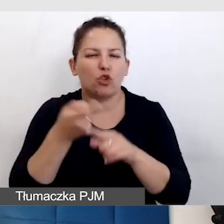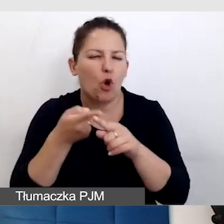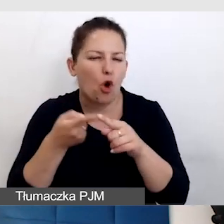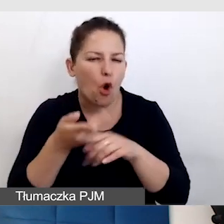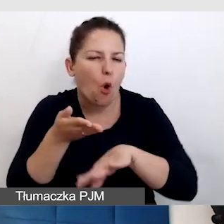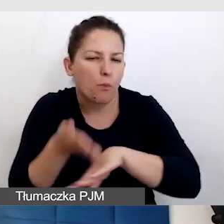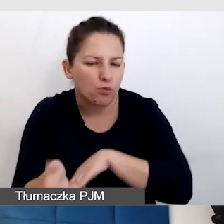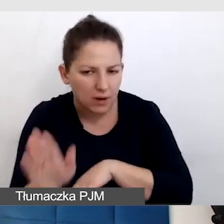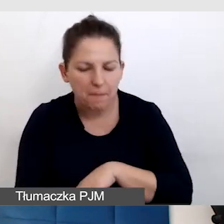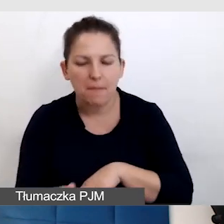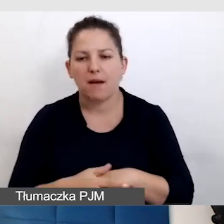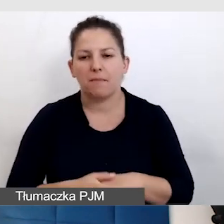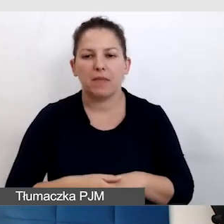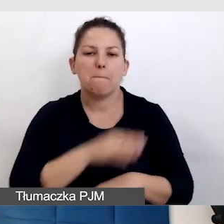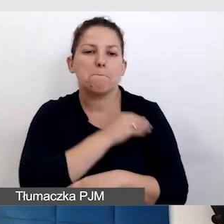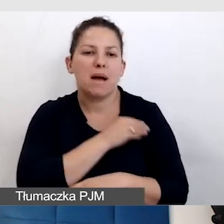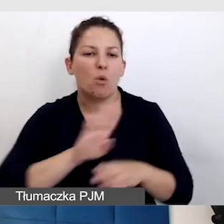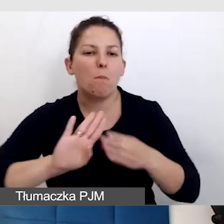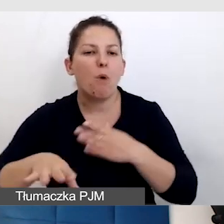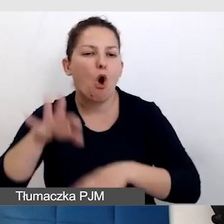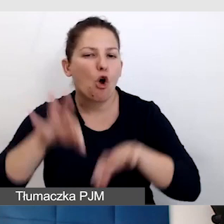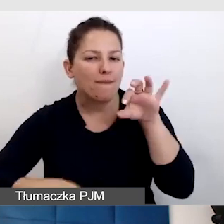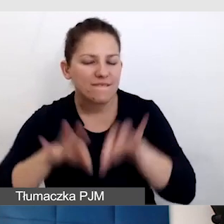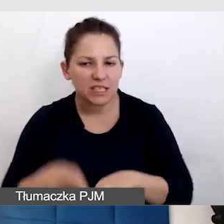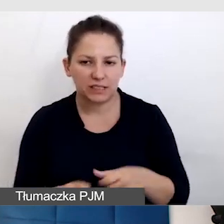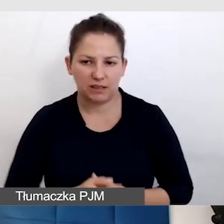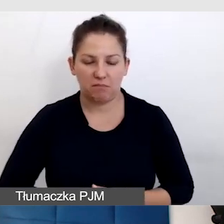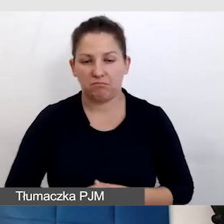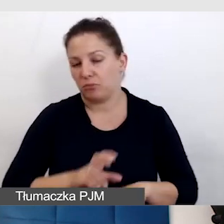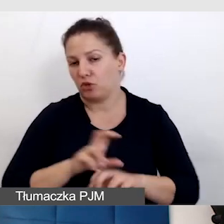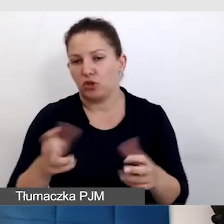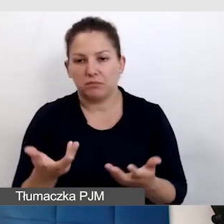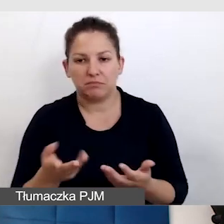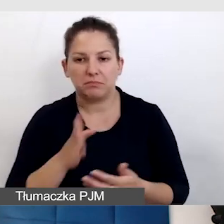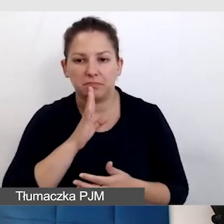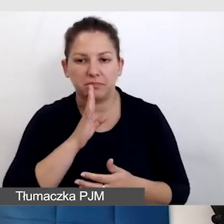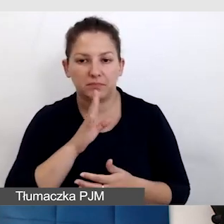zostają materiały konferencyjne. Jak powinniśmy je dawać.